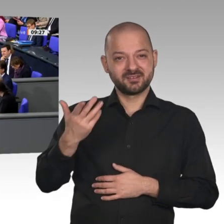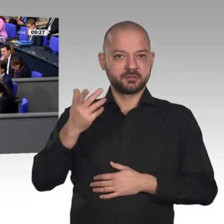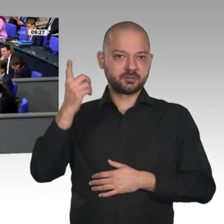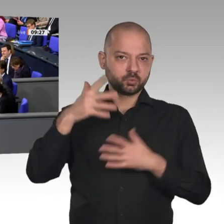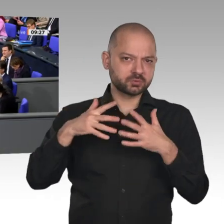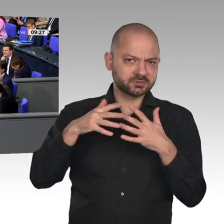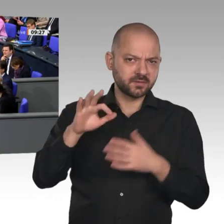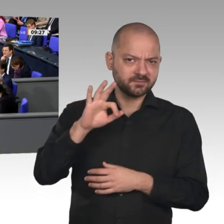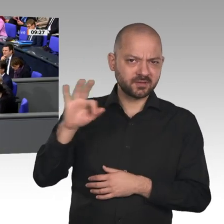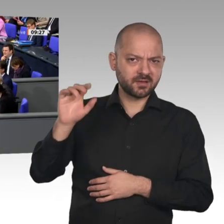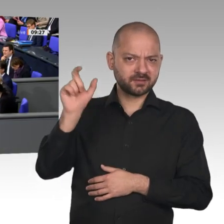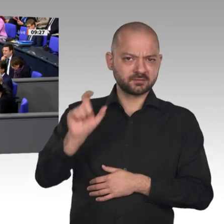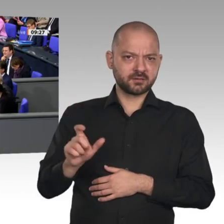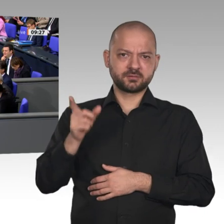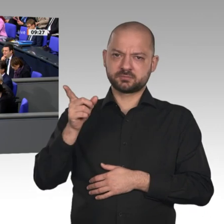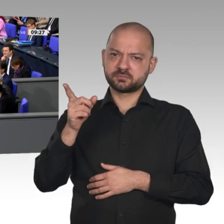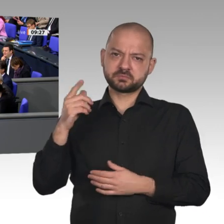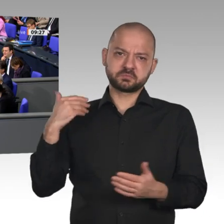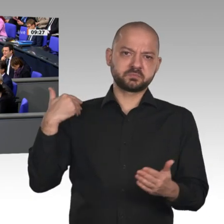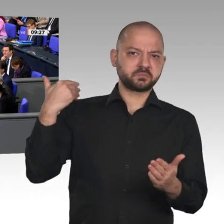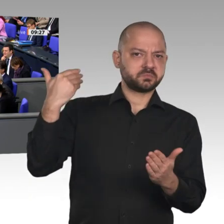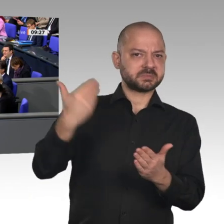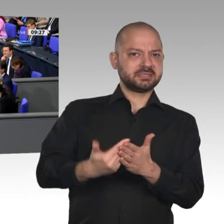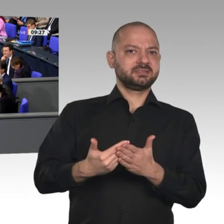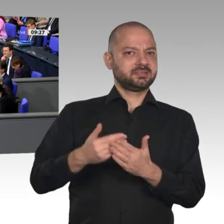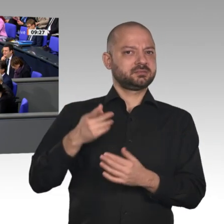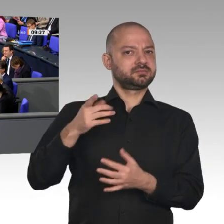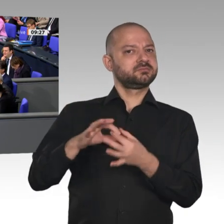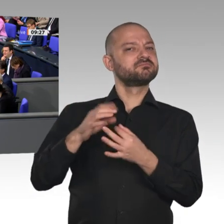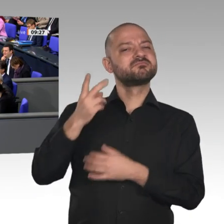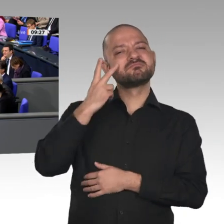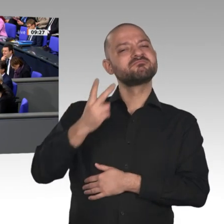Ihre Rede hier hat mir in weiten Teilen sehr gut gefallen. Aber es heißt ja